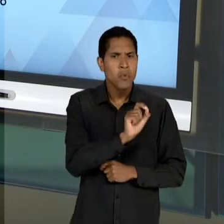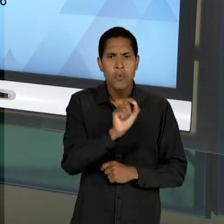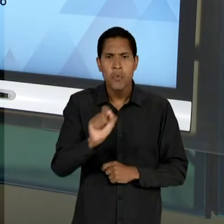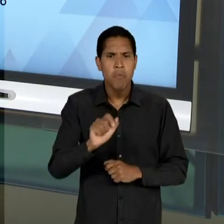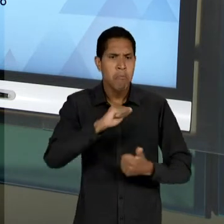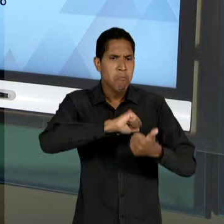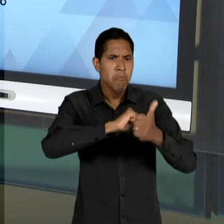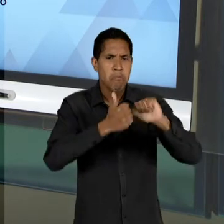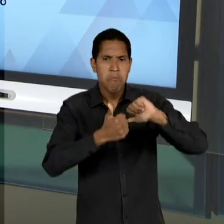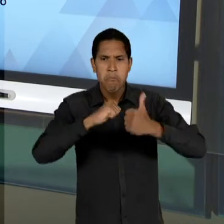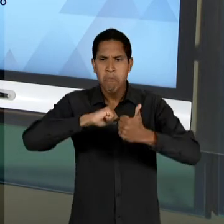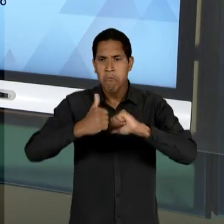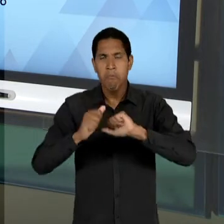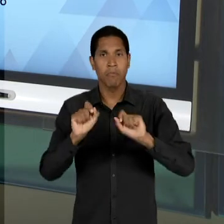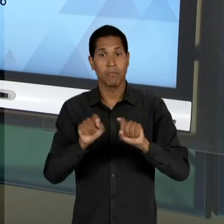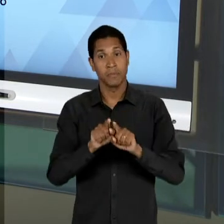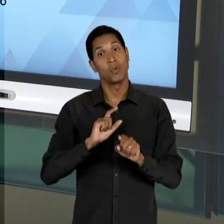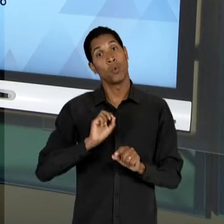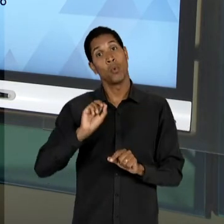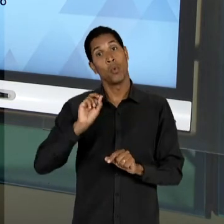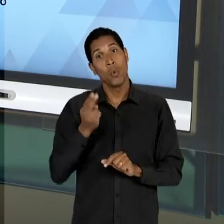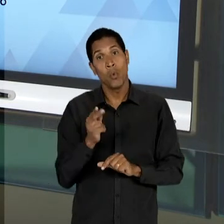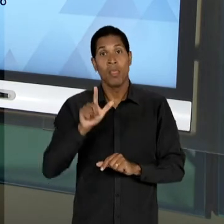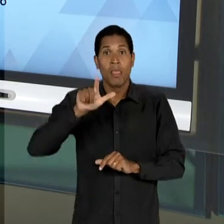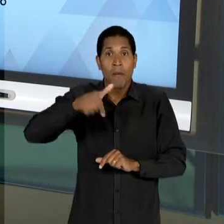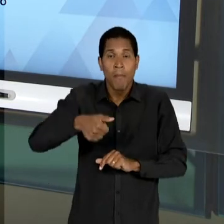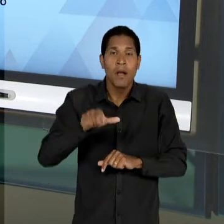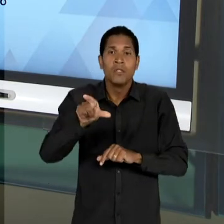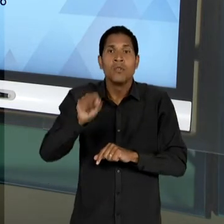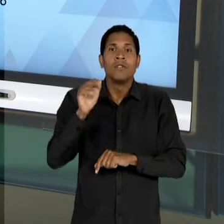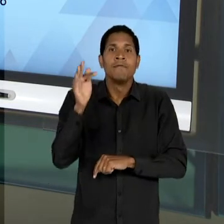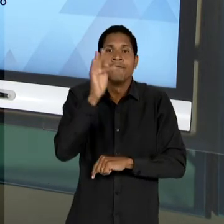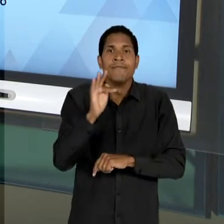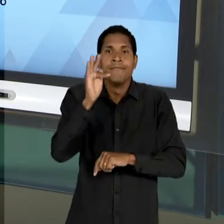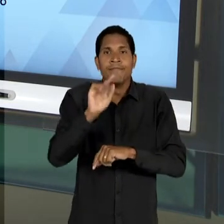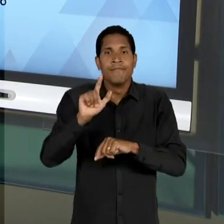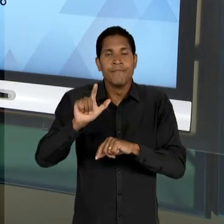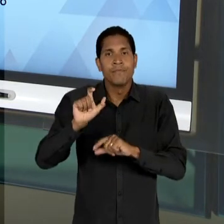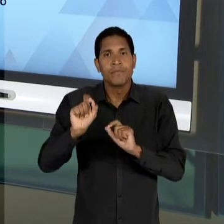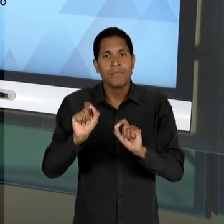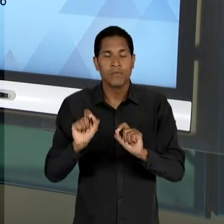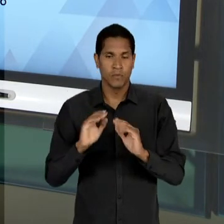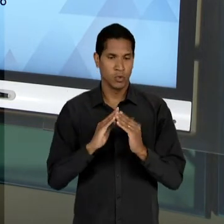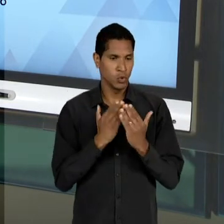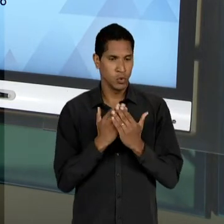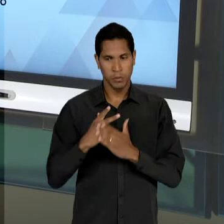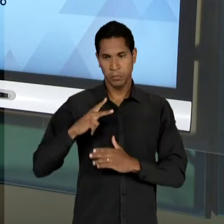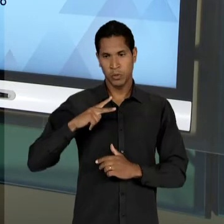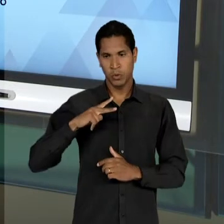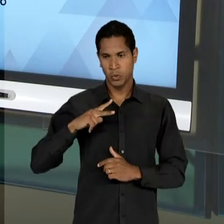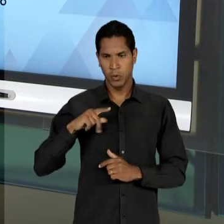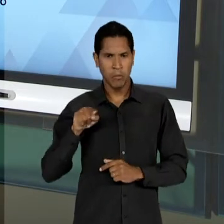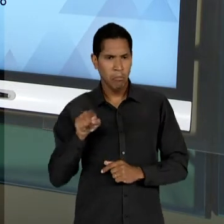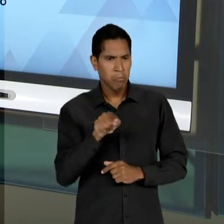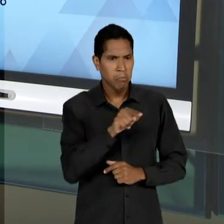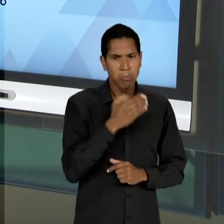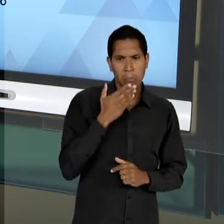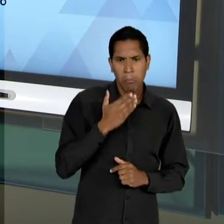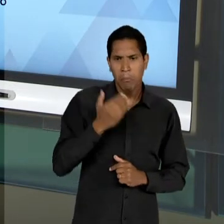ENSINO SECUNDÁRIO, PODERIAM ESTAR LIVRES PARA FAZER ESCOLHAS EM FUNÇÃO DAQUELAS ESCOLAS PARTICULARES QUE MELHOR ATENDIAM ÀS SUAS